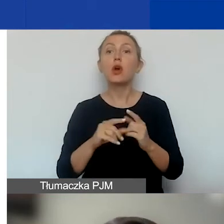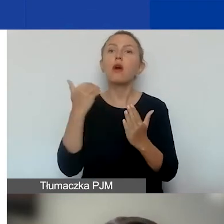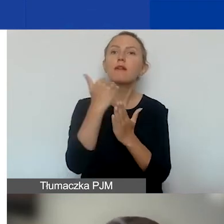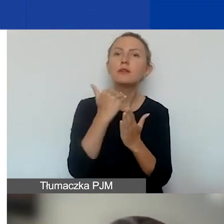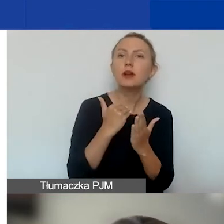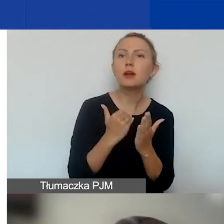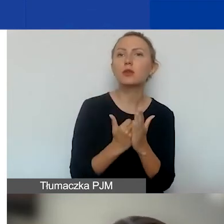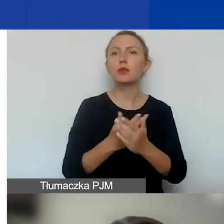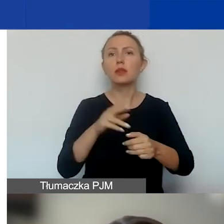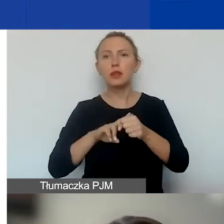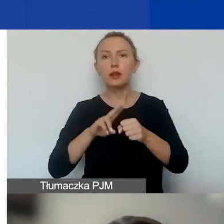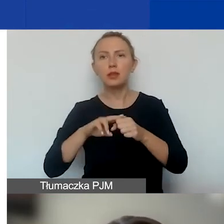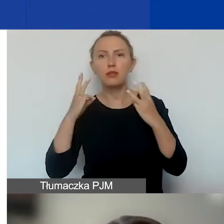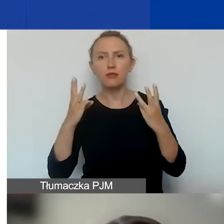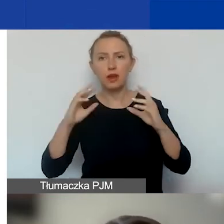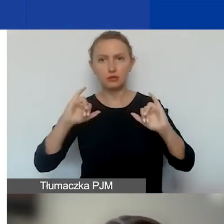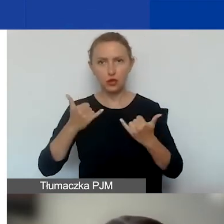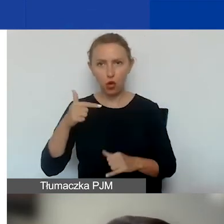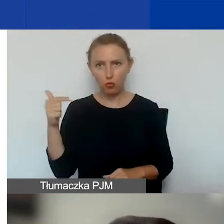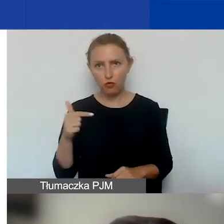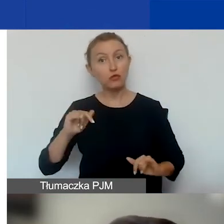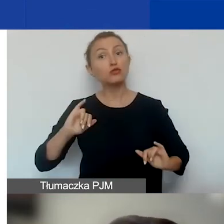które będą nas obowiązywały w tym konkursie.